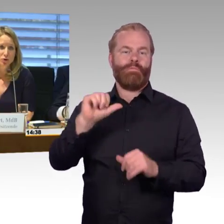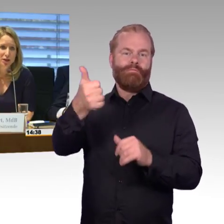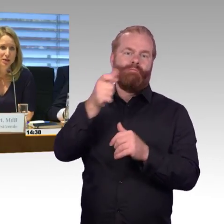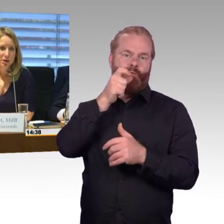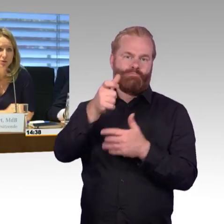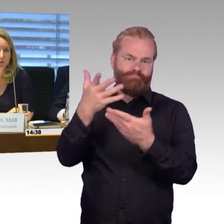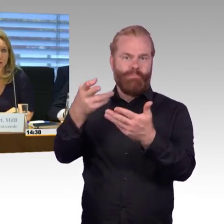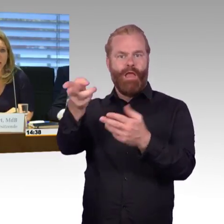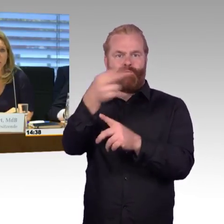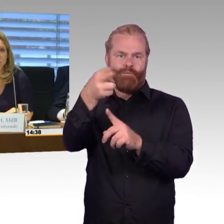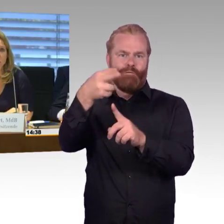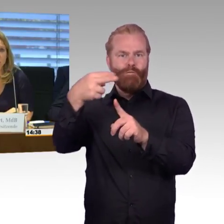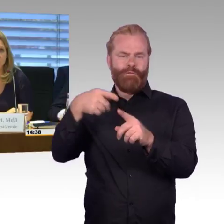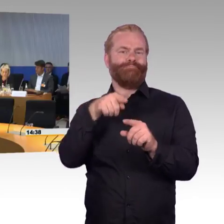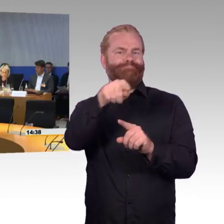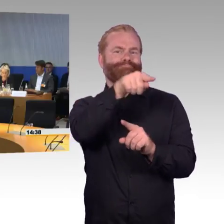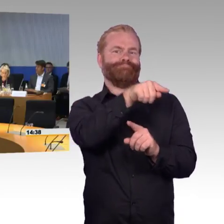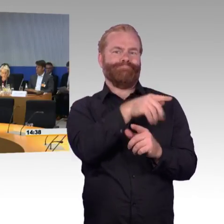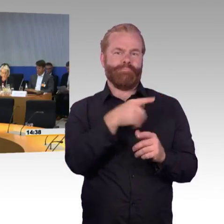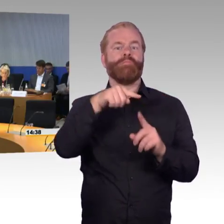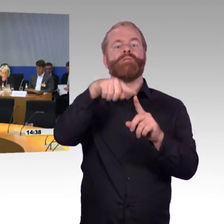und würde jetzt aber Ihnen, Frau Engel-Kuhn, zuerst das Wort geben.